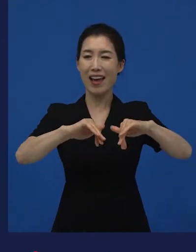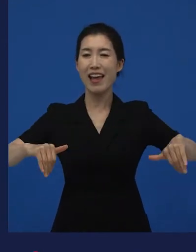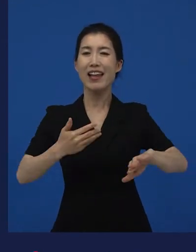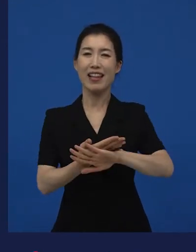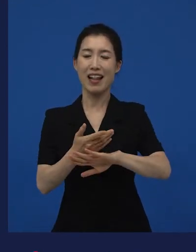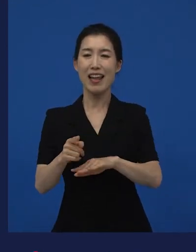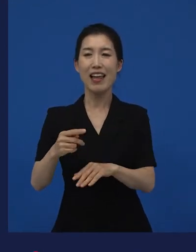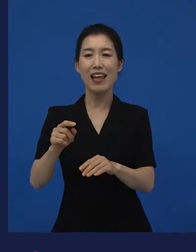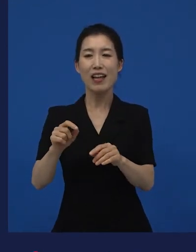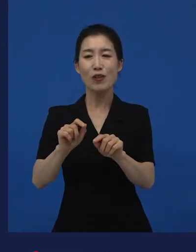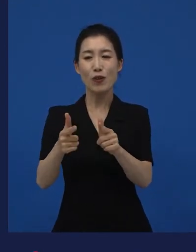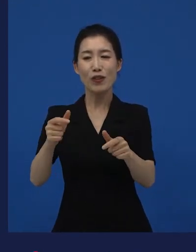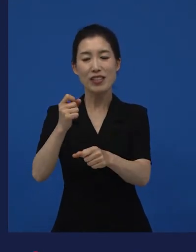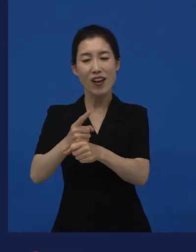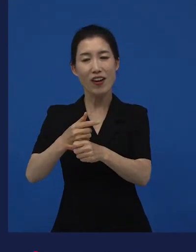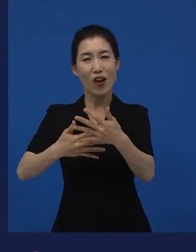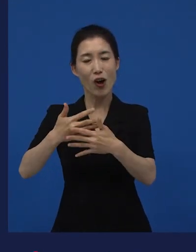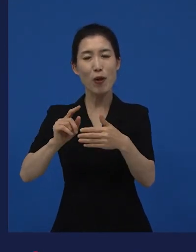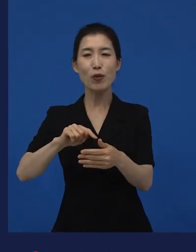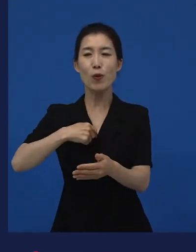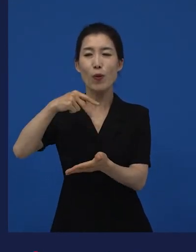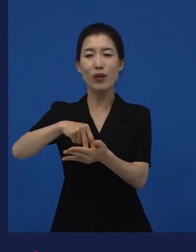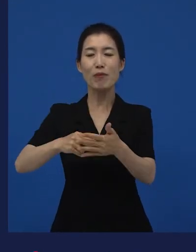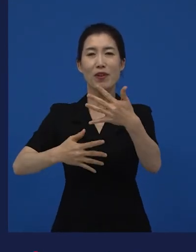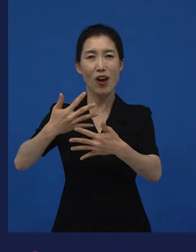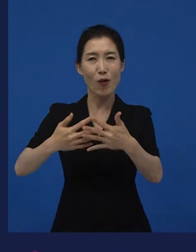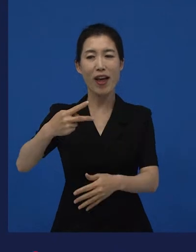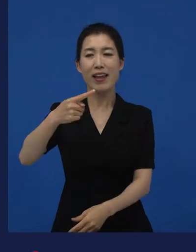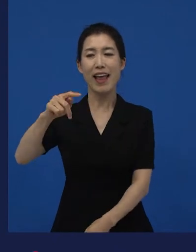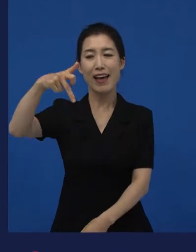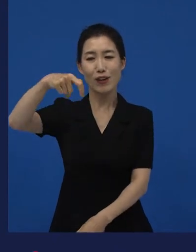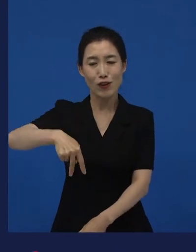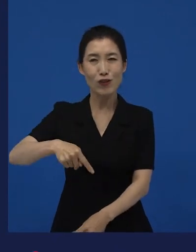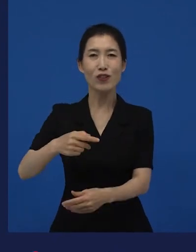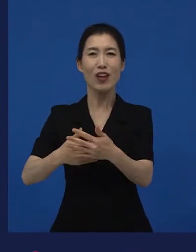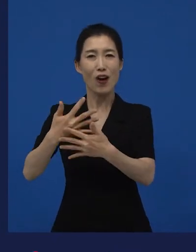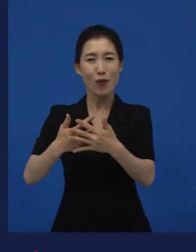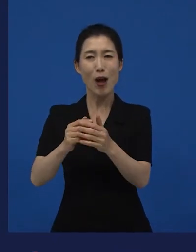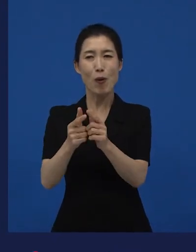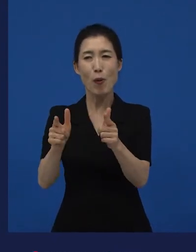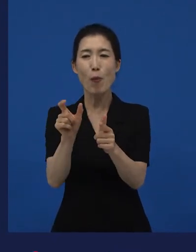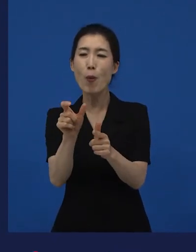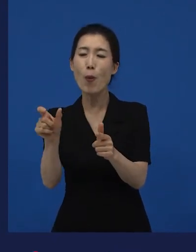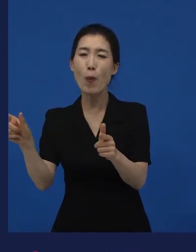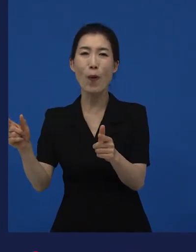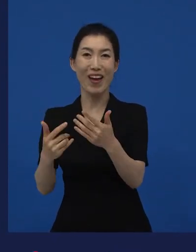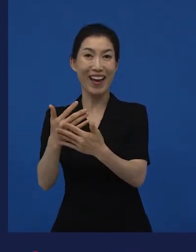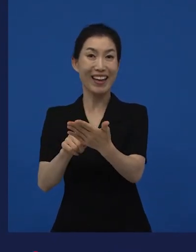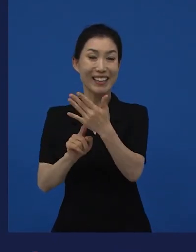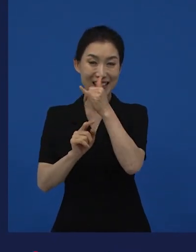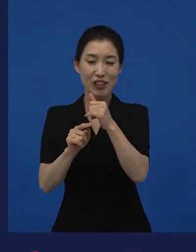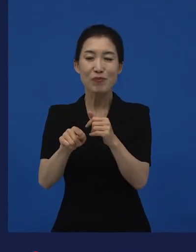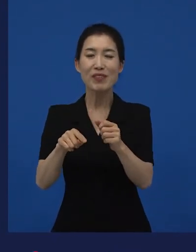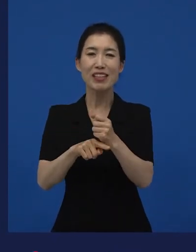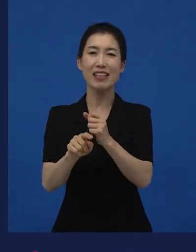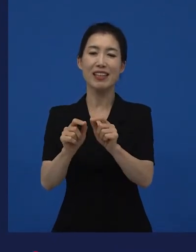다양한 이야기를 다루고 있지만 독립영화, 예술영화, 다큐멘터리 이렇게 구체적으로 지칭되어 있는 영화들이